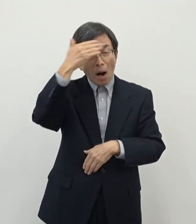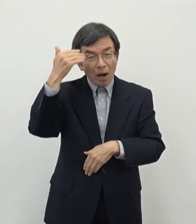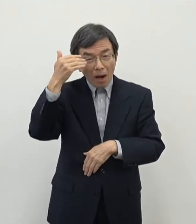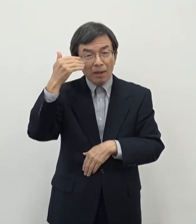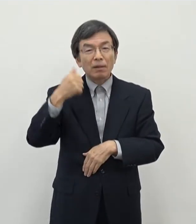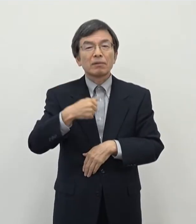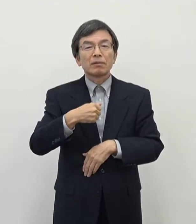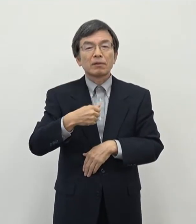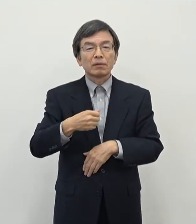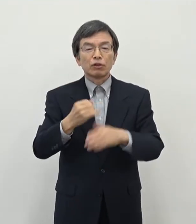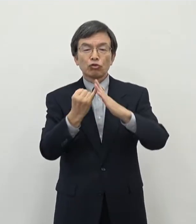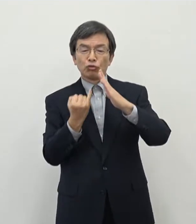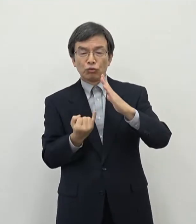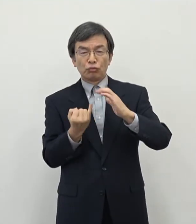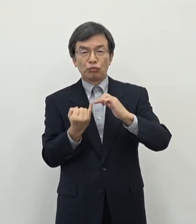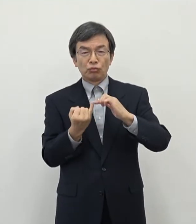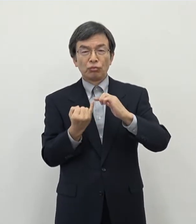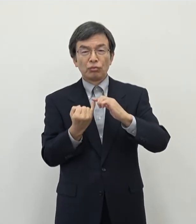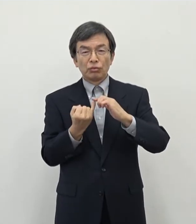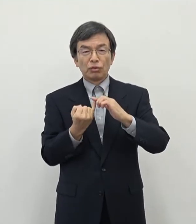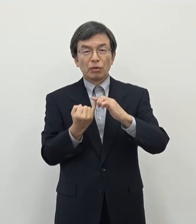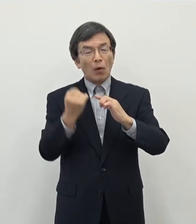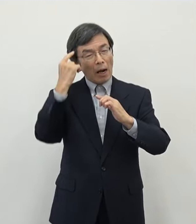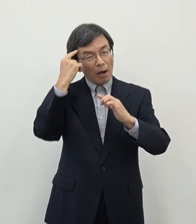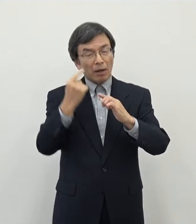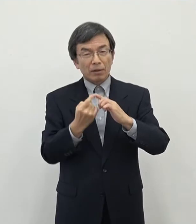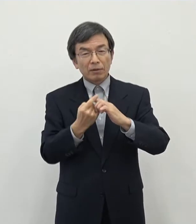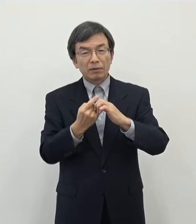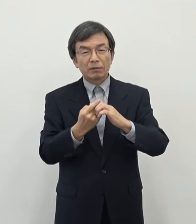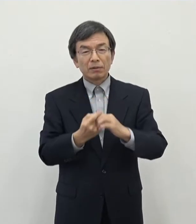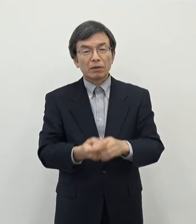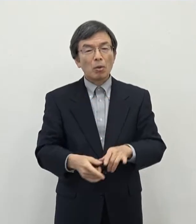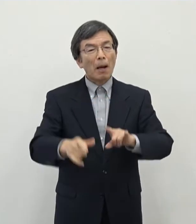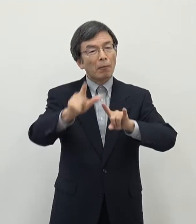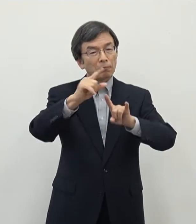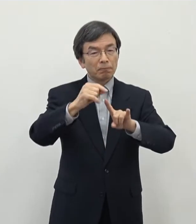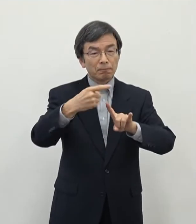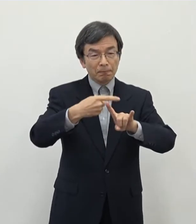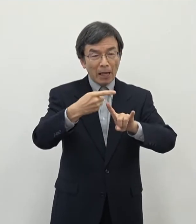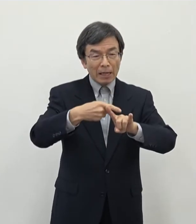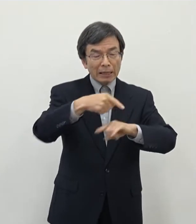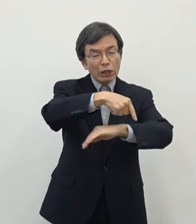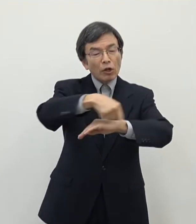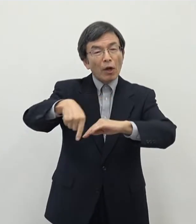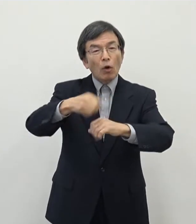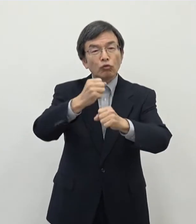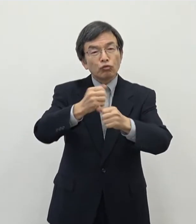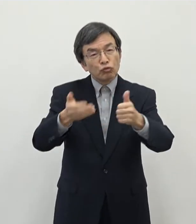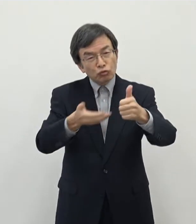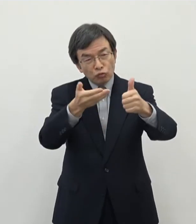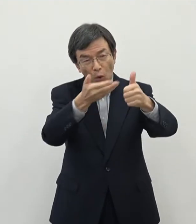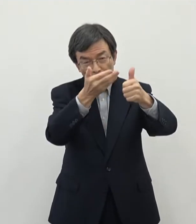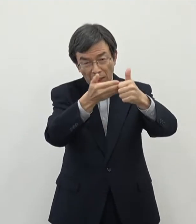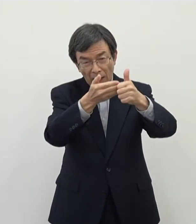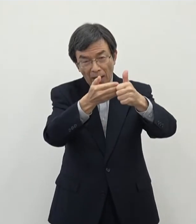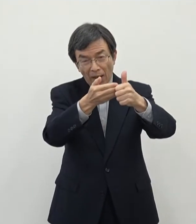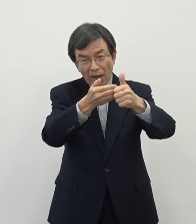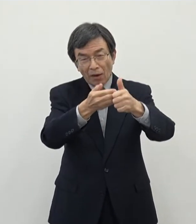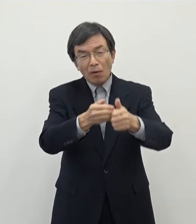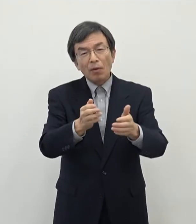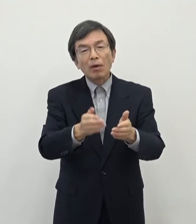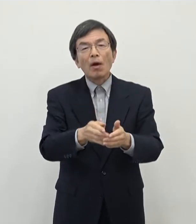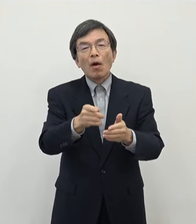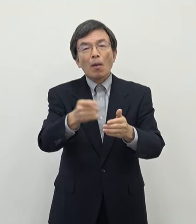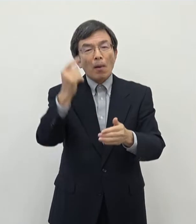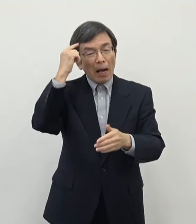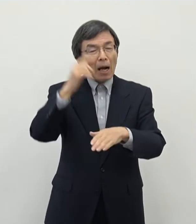主婦の方などですねあの想定をしてプログラマーの要請というようなことについても これから仕掛けていく予定を致しております これはちょっと今日は別件には